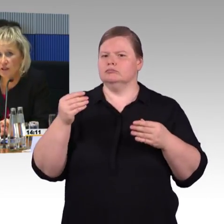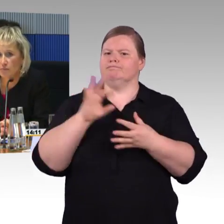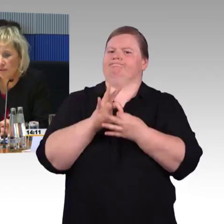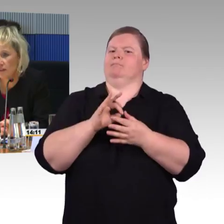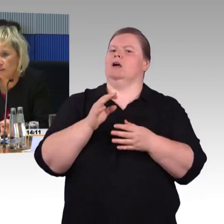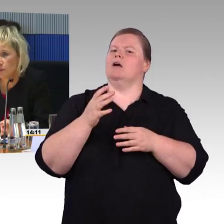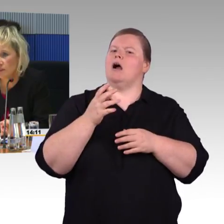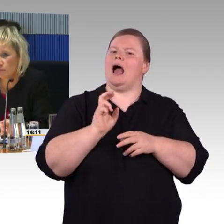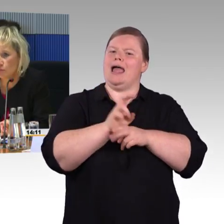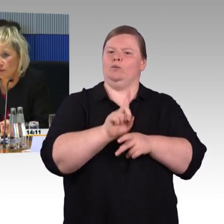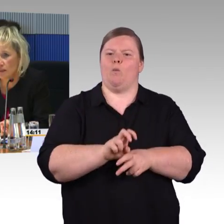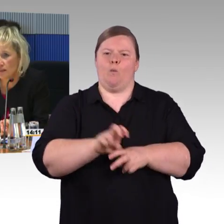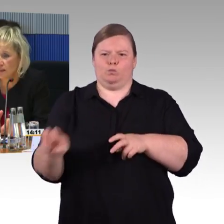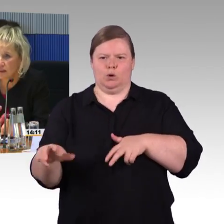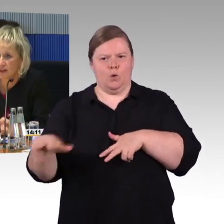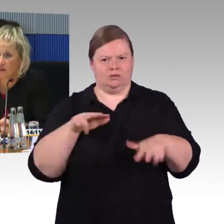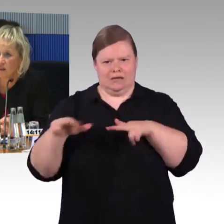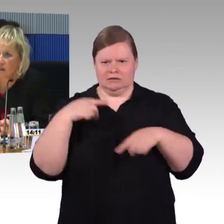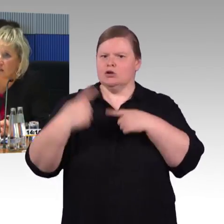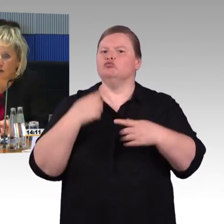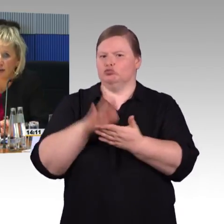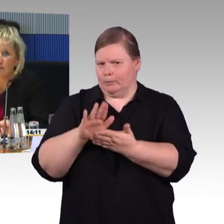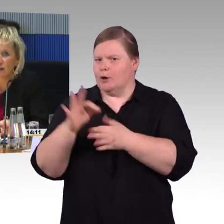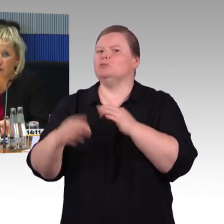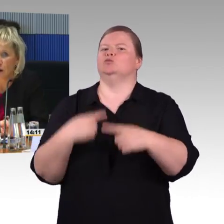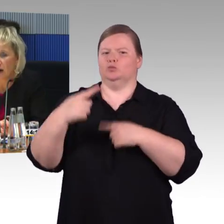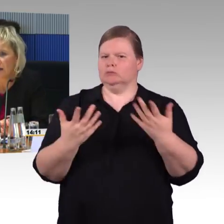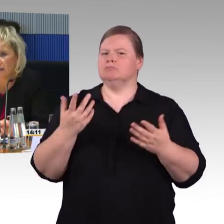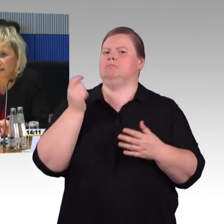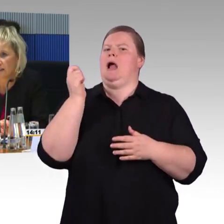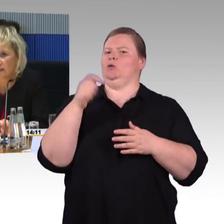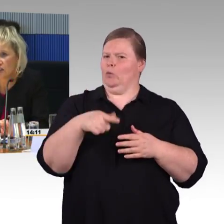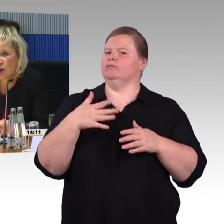Die App wird im Zwei-Sinne-Prinzip umgesetzt, hat eine leichte und einfache Sprache letztendlich.